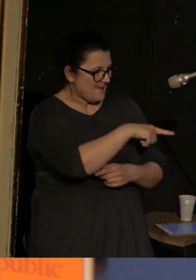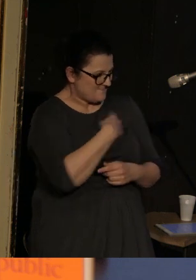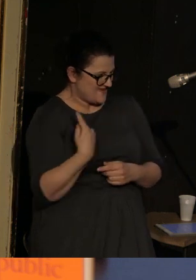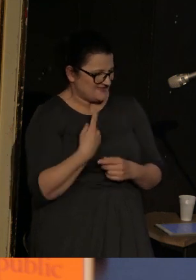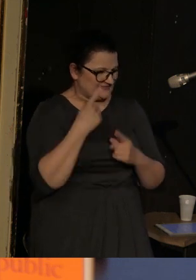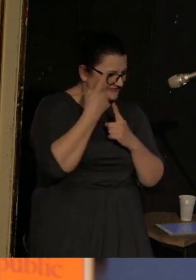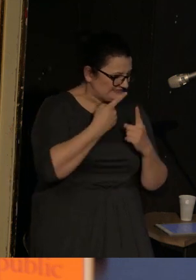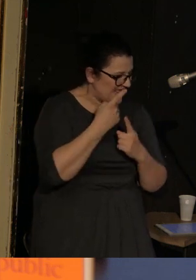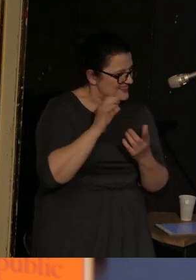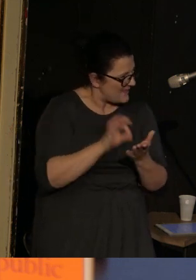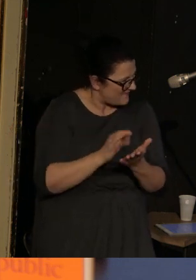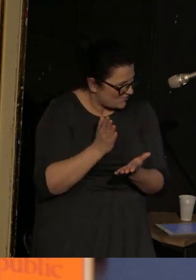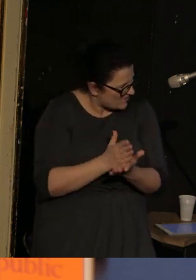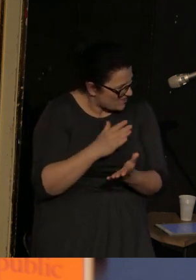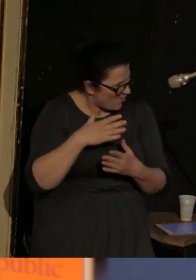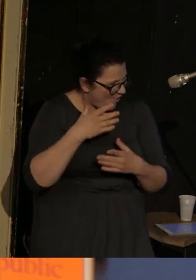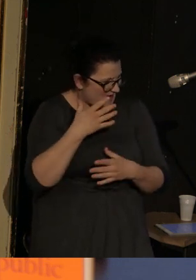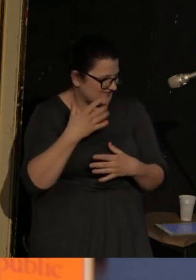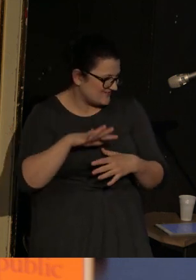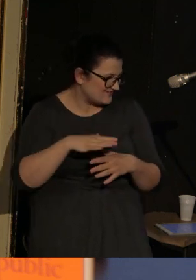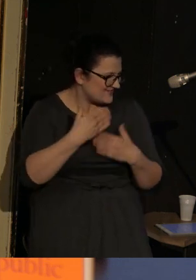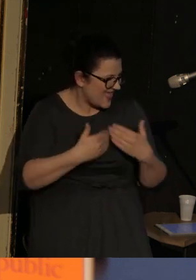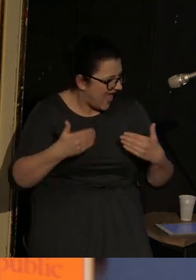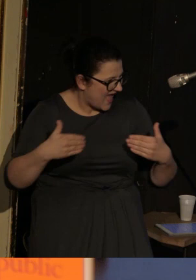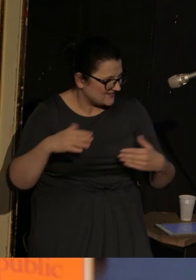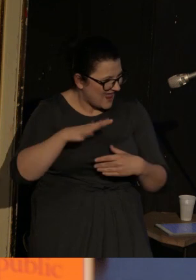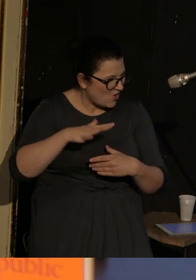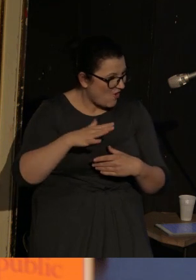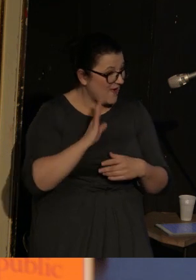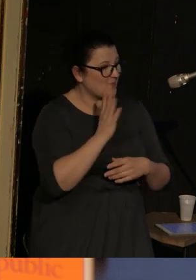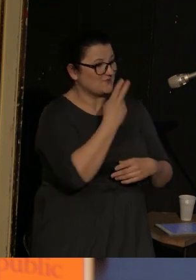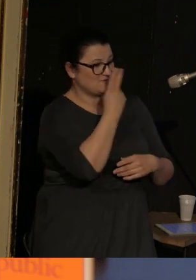czy to na pewno chodzi tylko o teatr lalkowy, i kiedy zobaczyłam jeszcze amerykańską krytyczkę poezji,